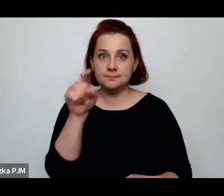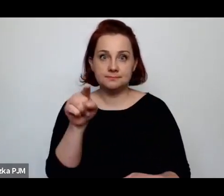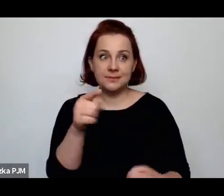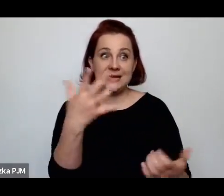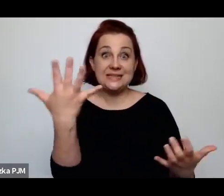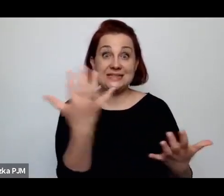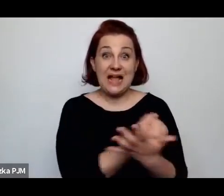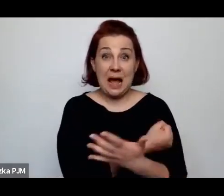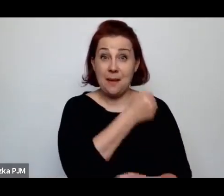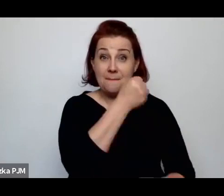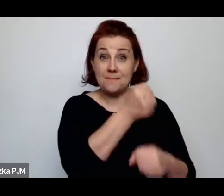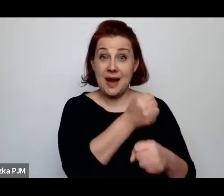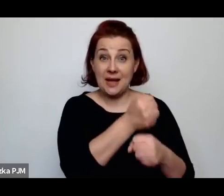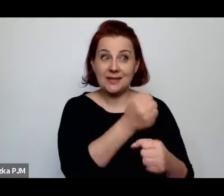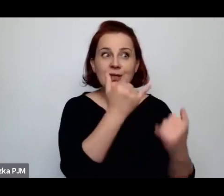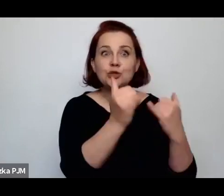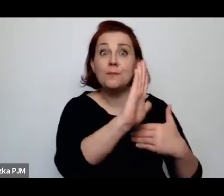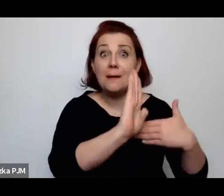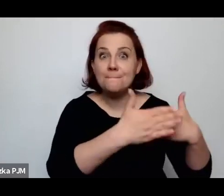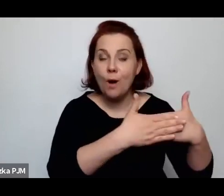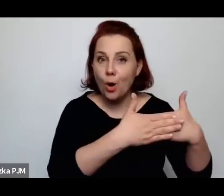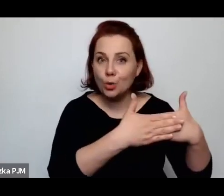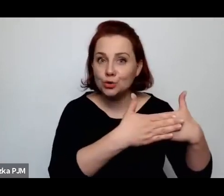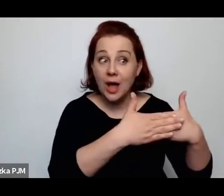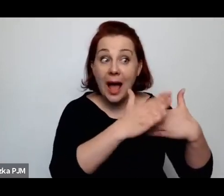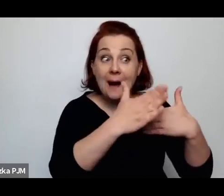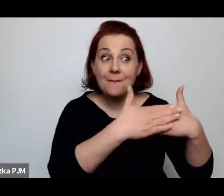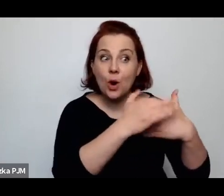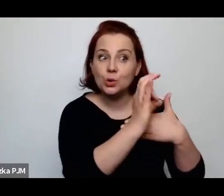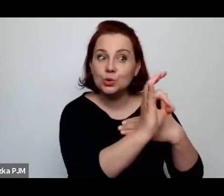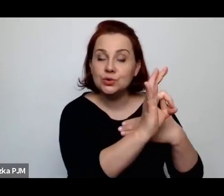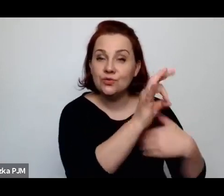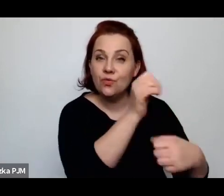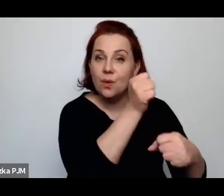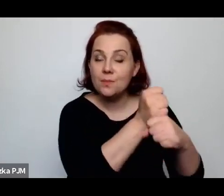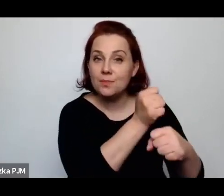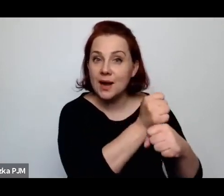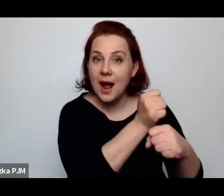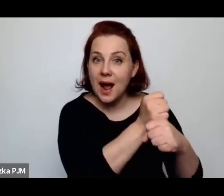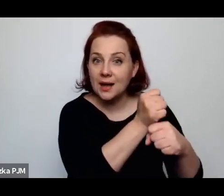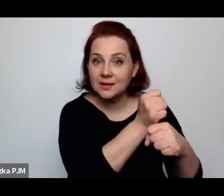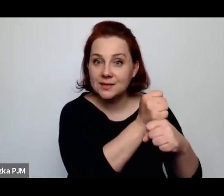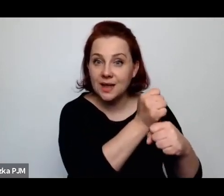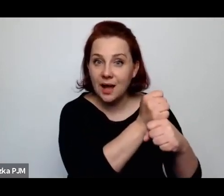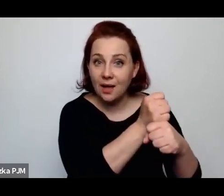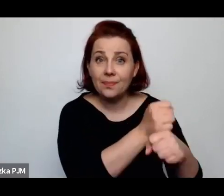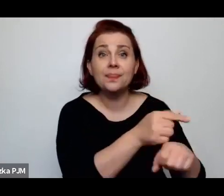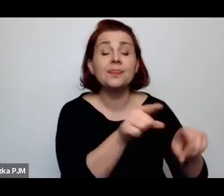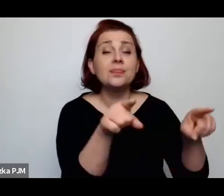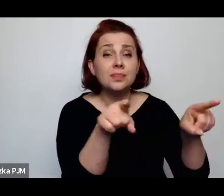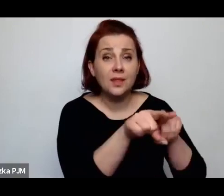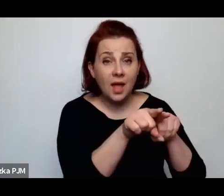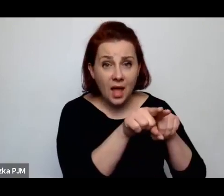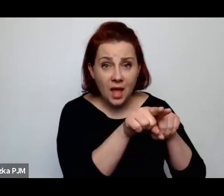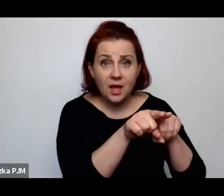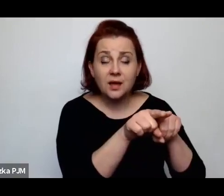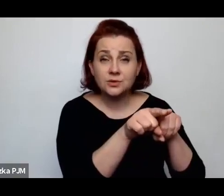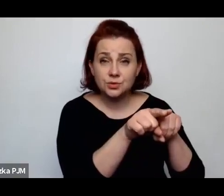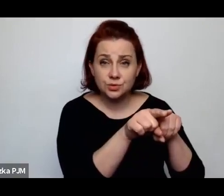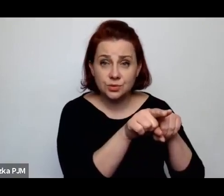jeżeli mają mężów, którzy pracują też w miejscach publicznych